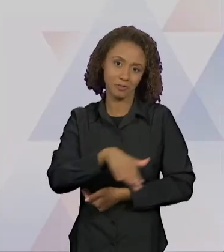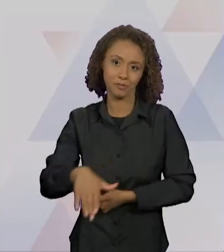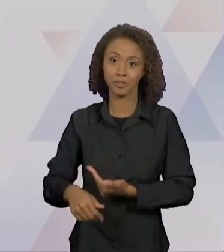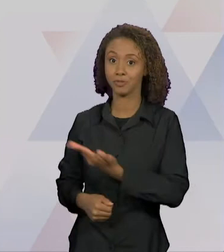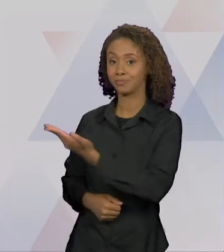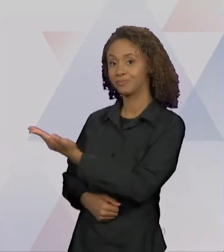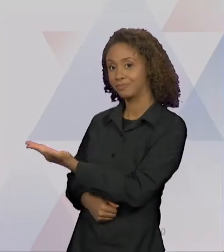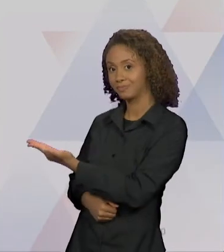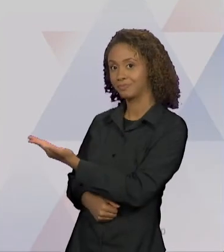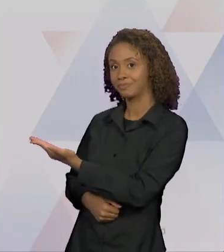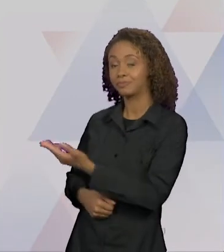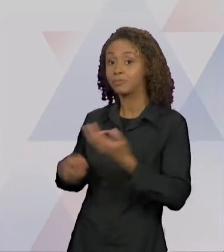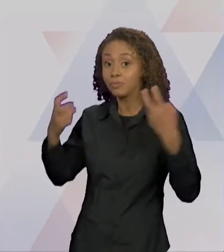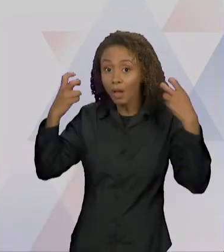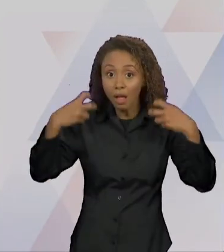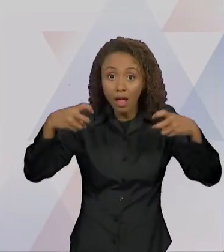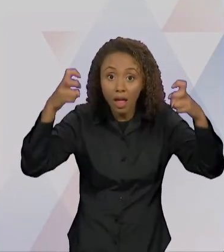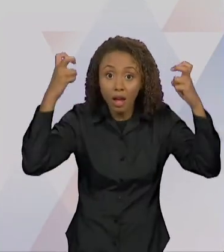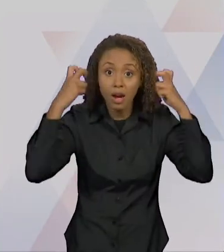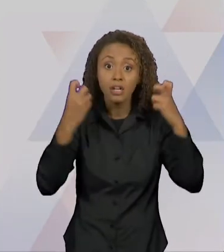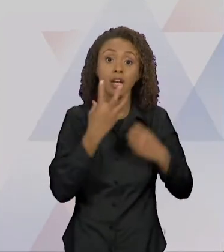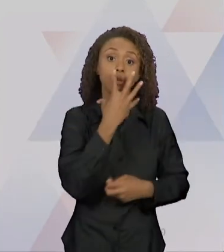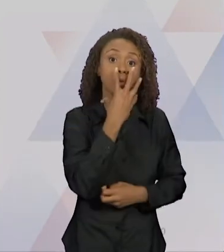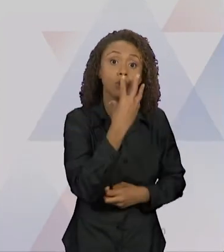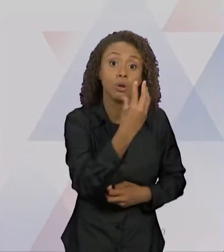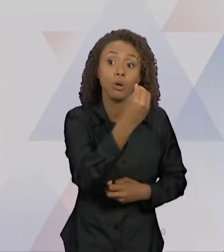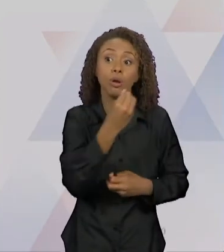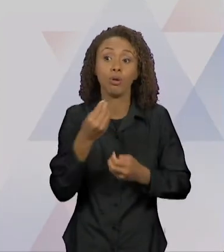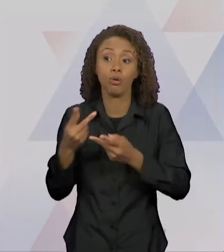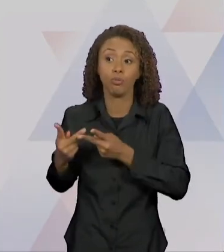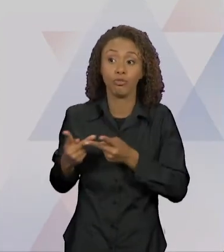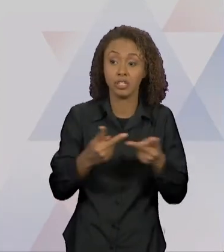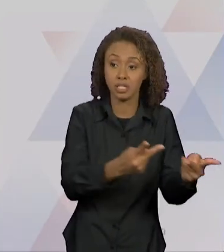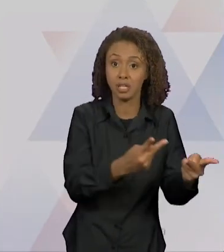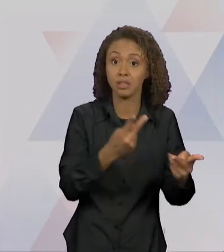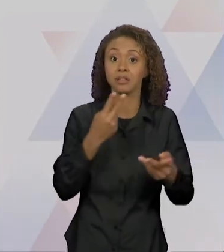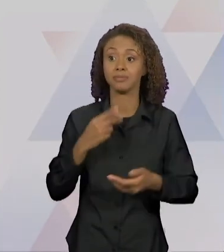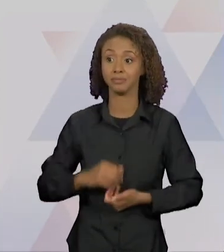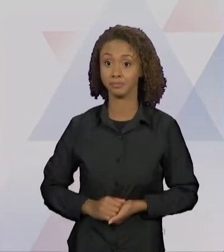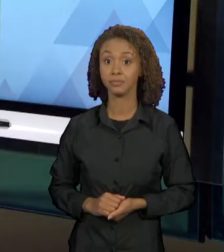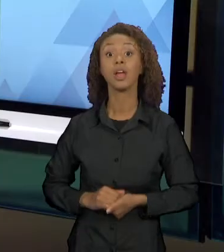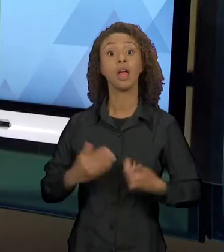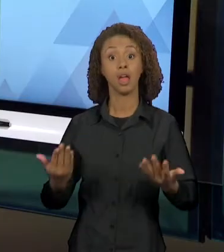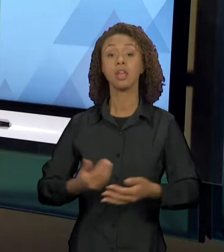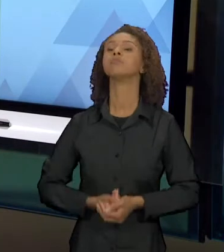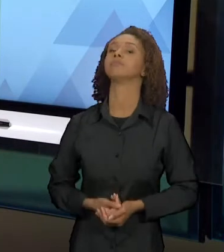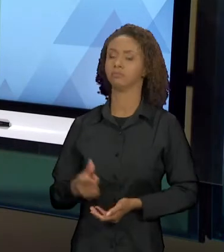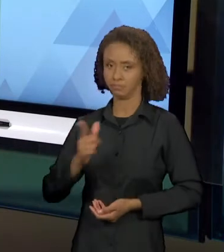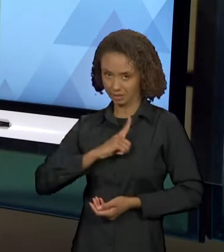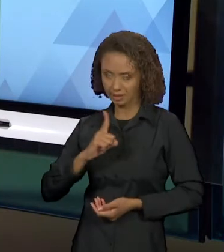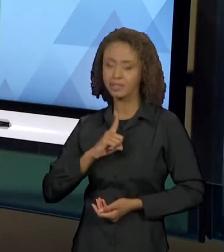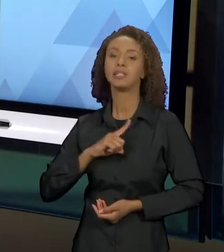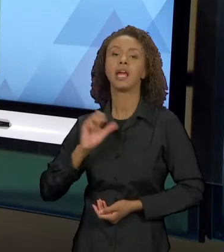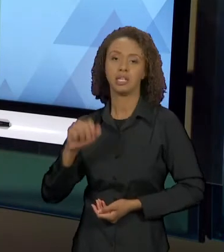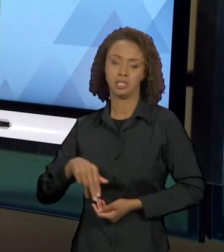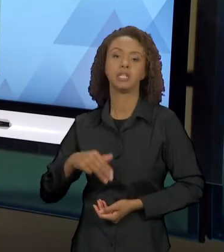VISITA O LOBO'. "O CARTEIRO CHEGOU", ELE É UM CARTEIRO QUE VAI VISITANDO MUITOS PERSONAGENS DOS